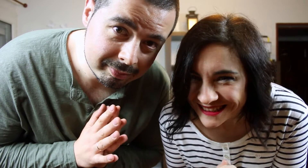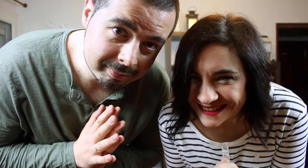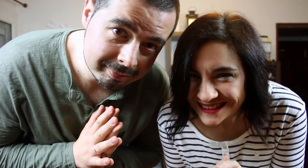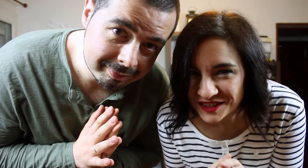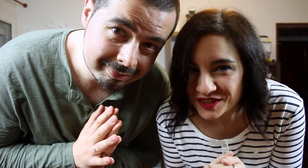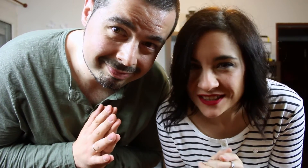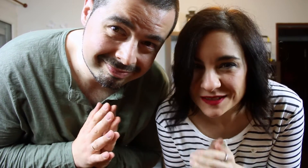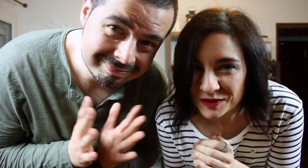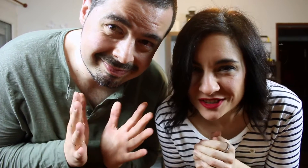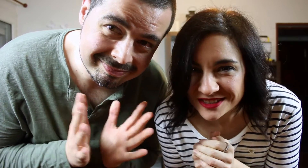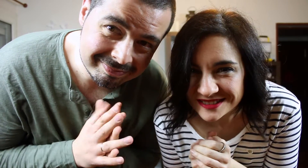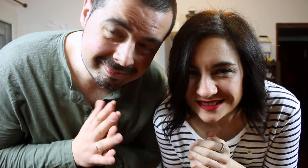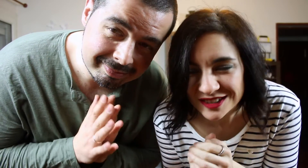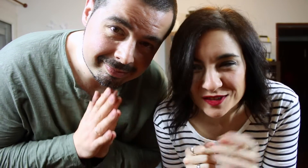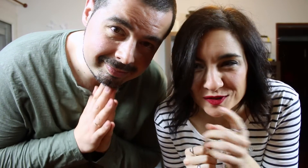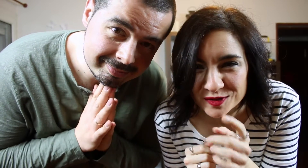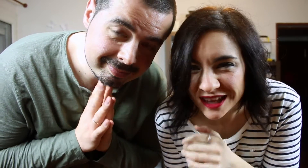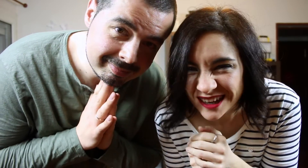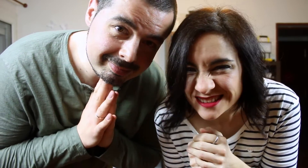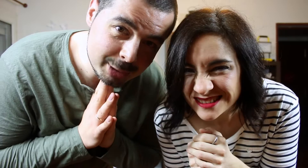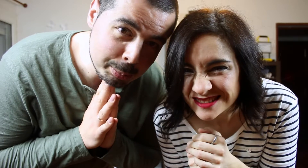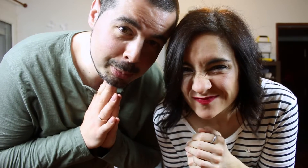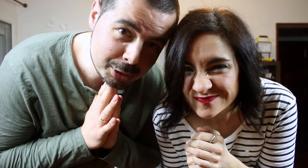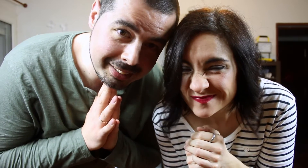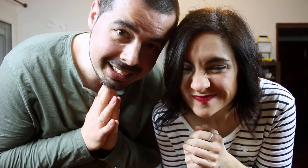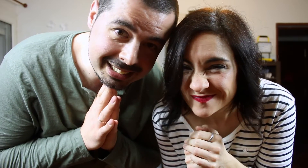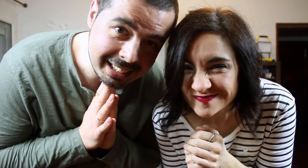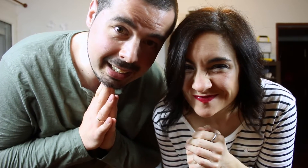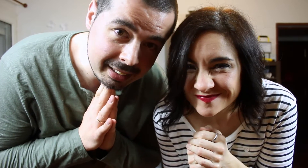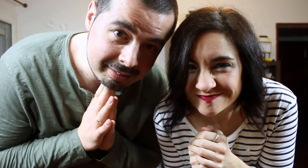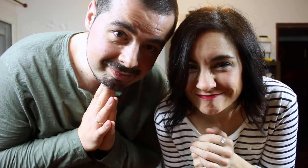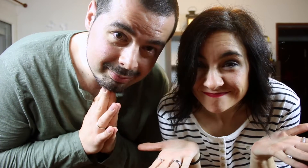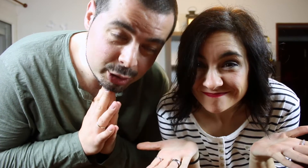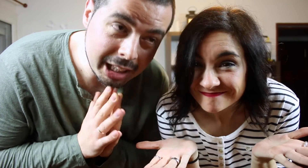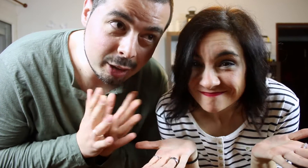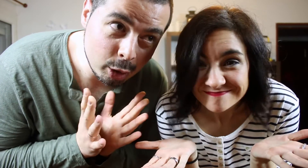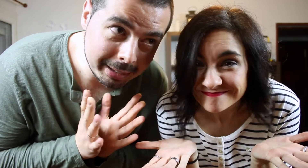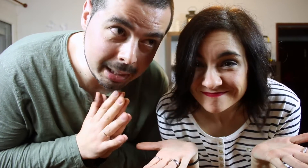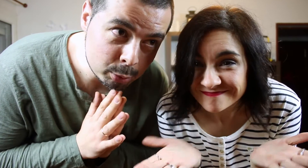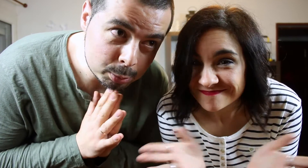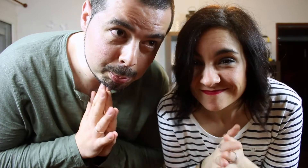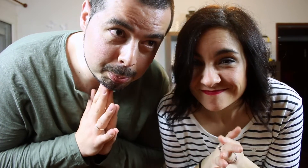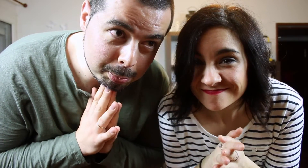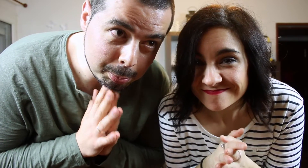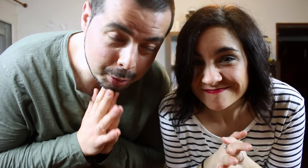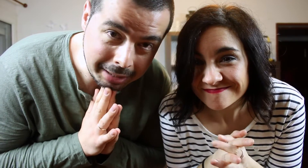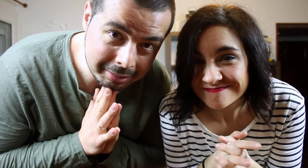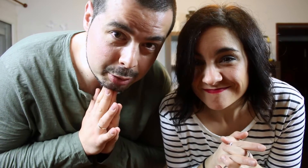Lo sentimos. No nos gusta. No podemos hacer este TAG. Osea. Lo bailamos porque a veces lo ponen.